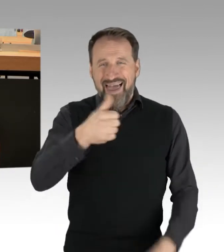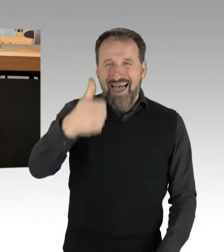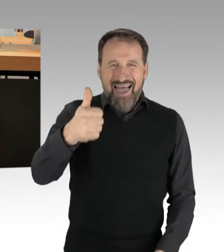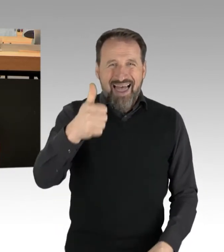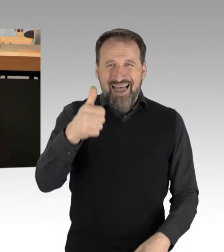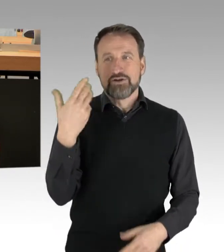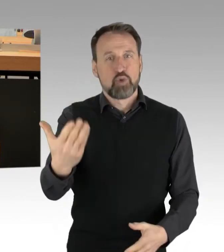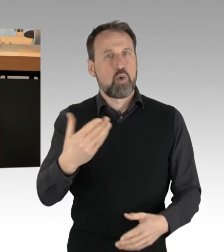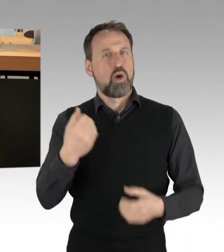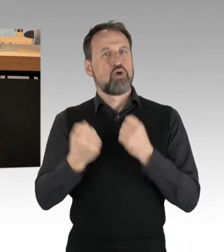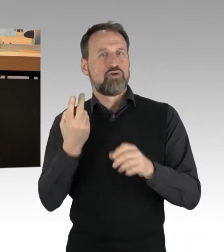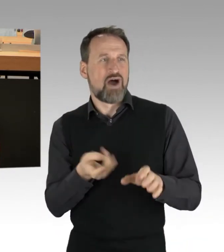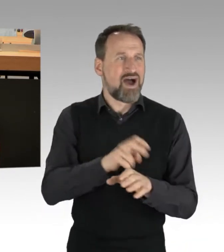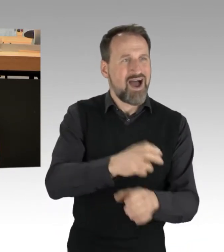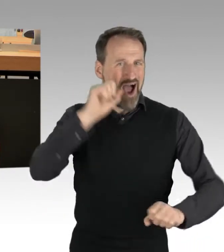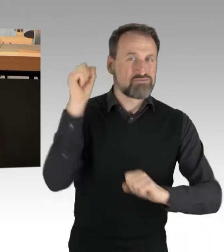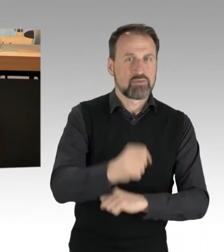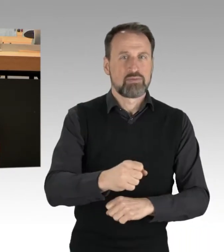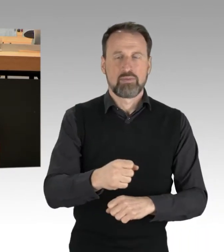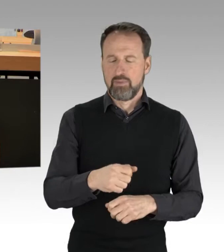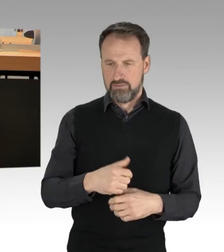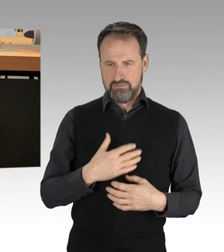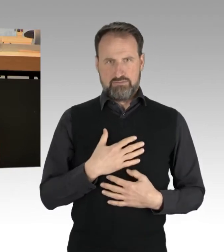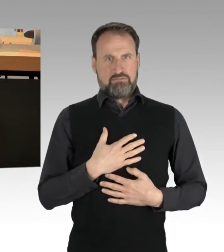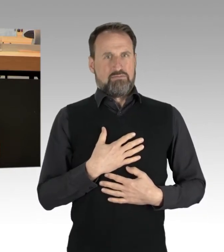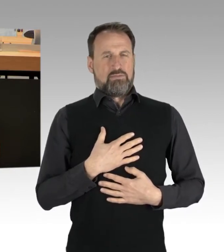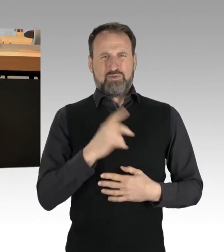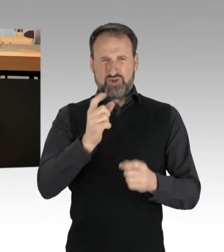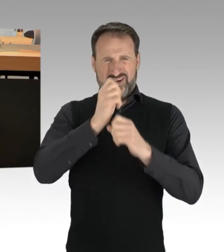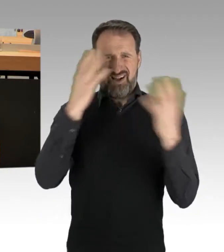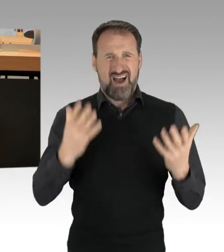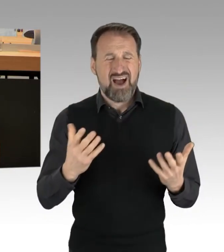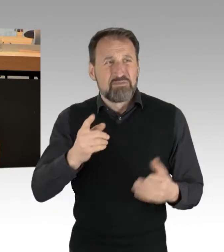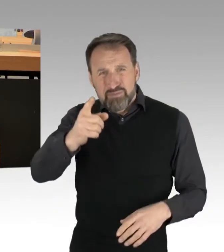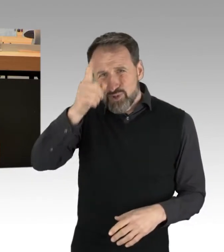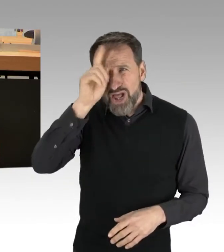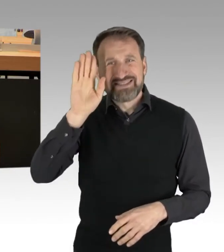Polizeiliche Maßnahmen obliegen nicht wütenden Autofahrern, sondern der Polizei als ausführendem Arm